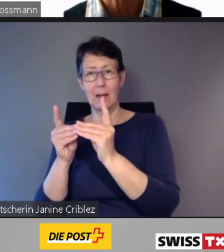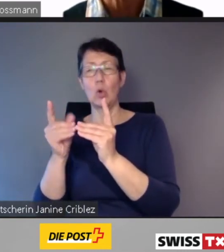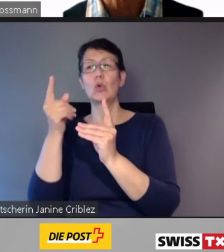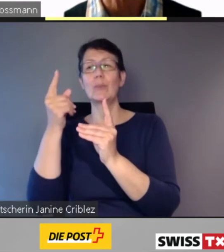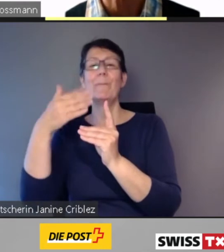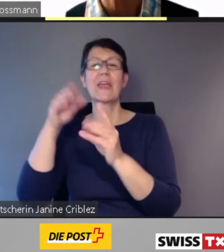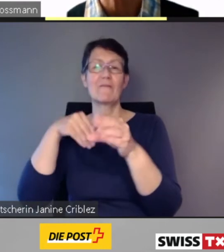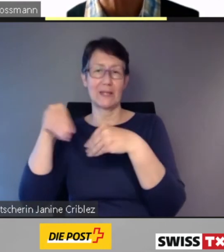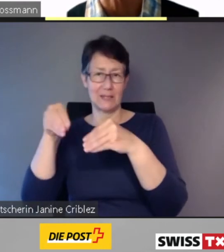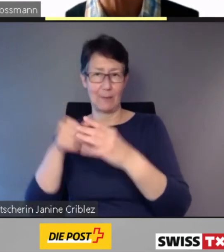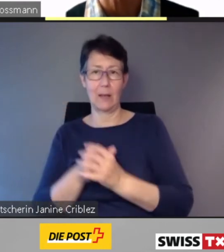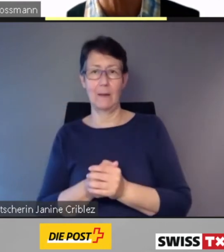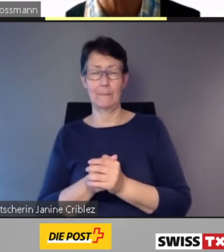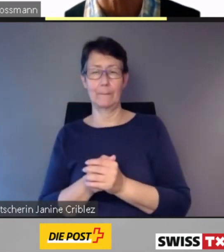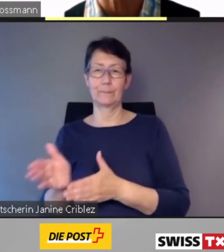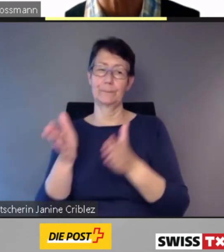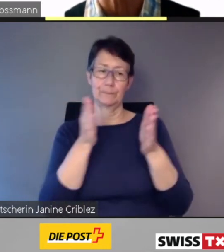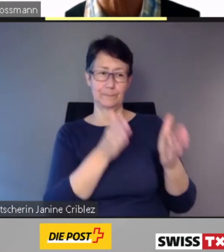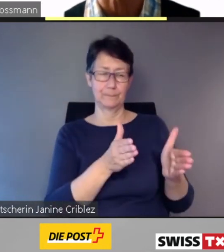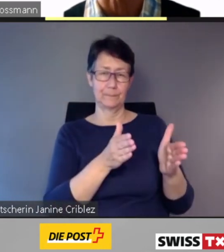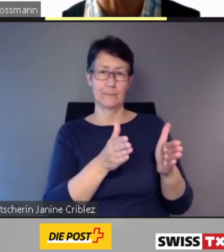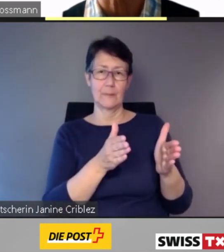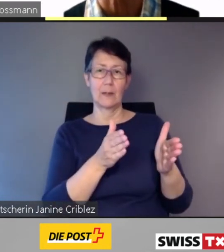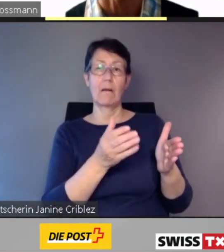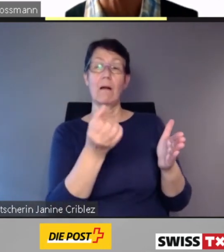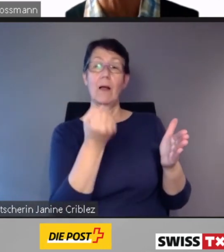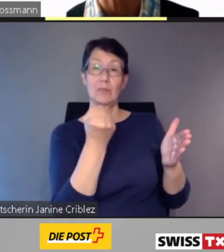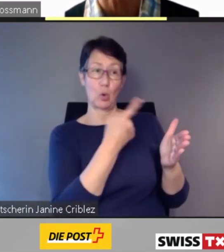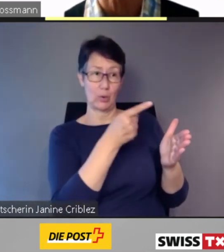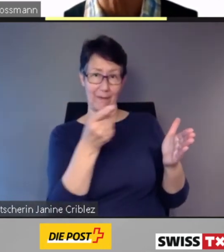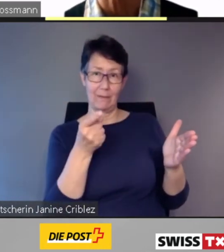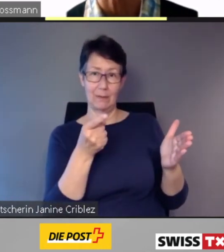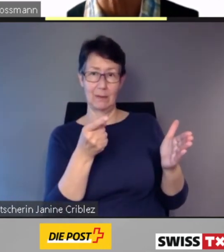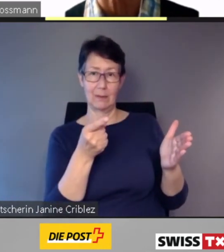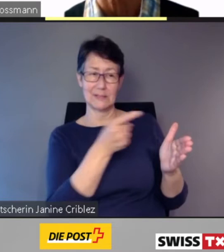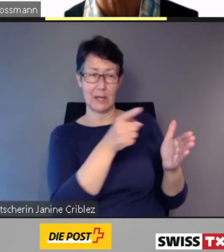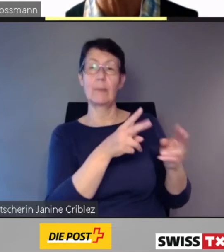Andererseits wird damit den Kantonen als Besteller des regionalen öffentlichen Verkehrs